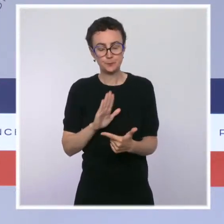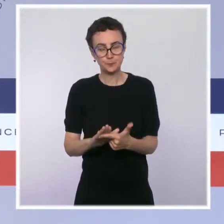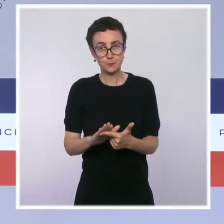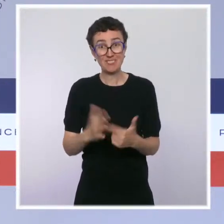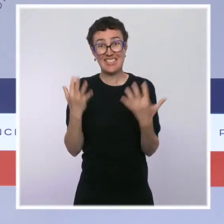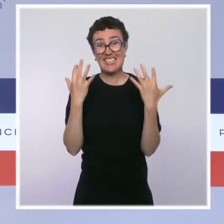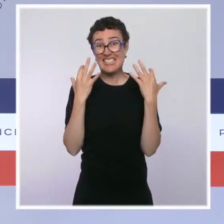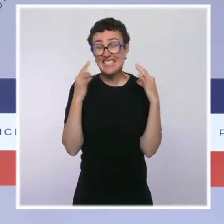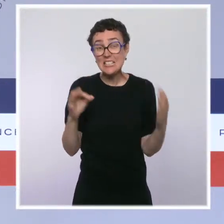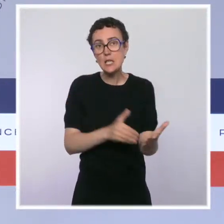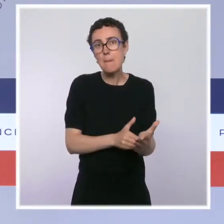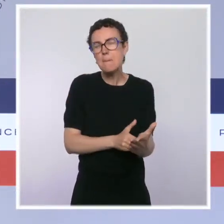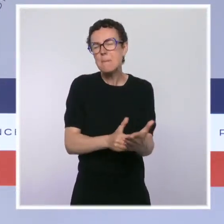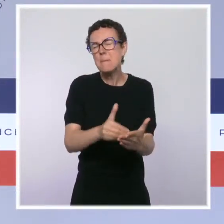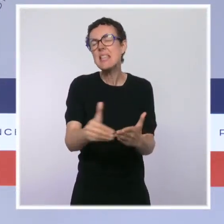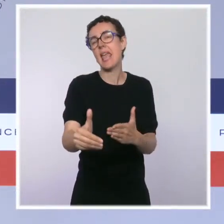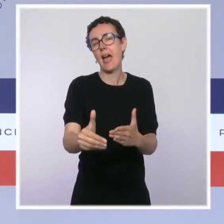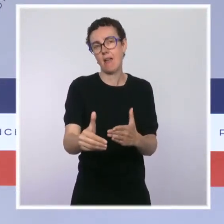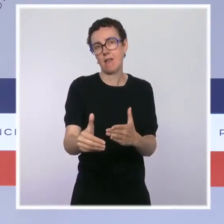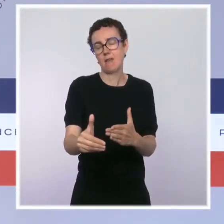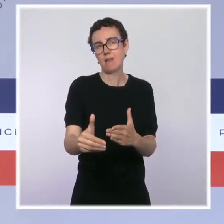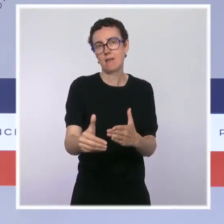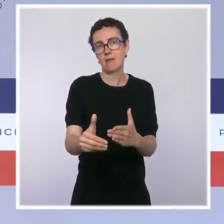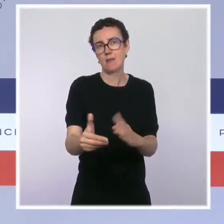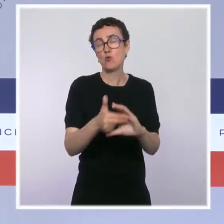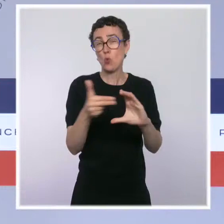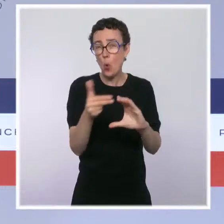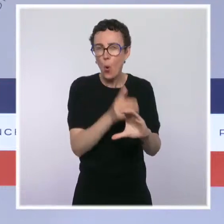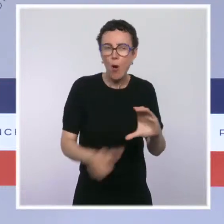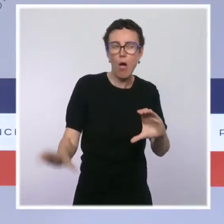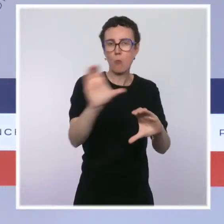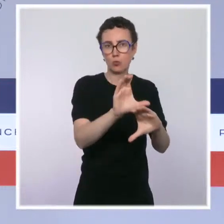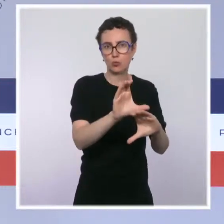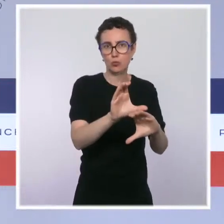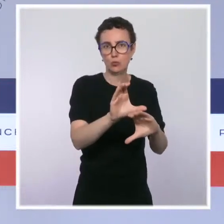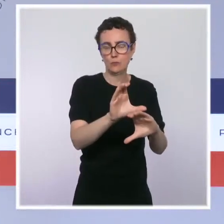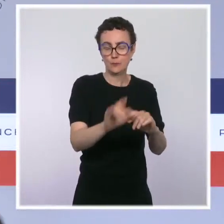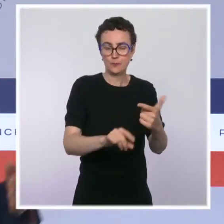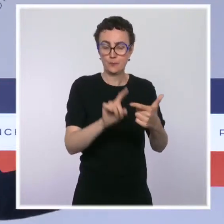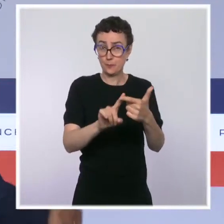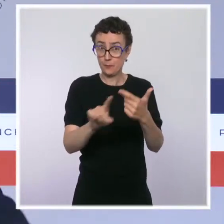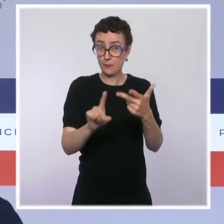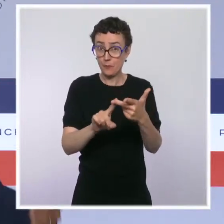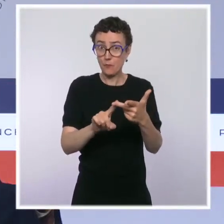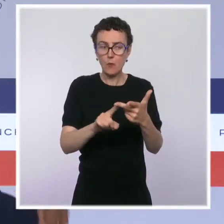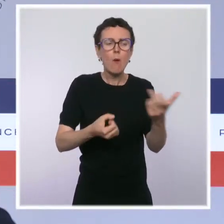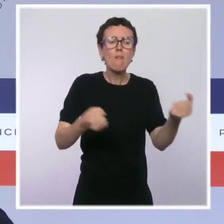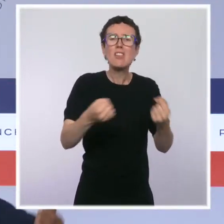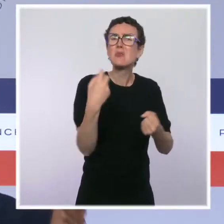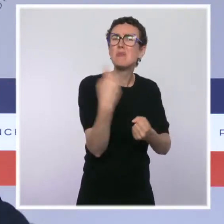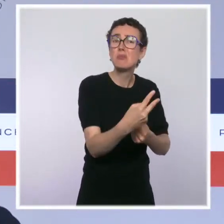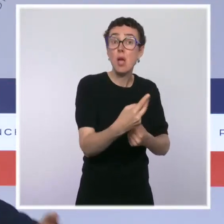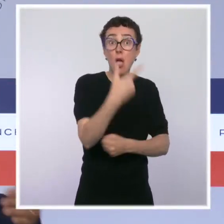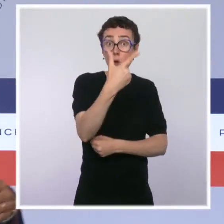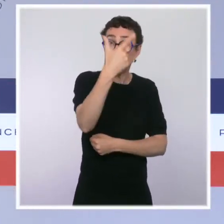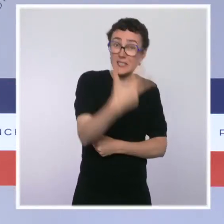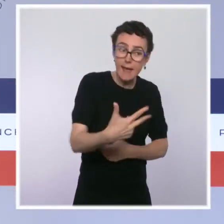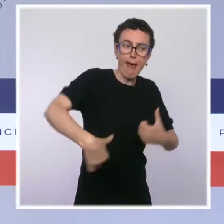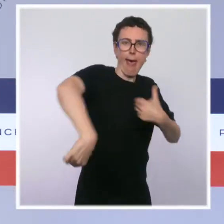on rajoute 1 milliard et demi l'an prochain. On aura renouvelé les deux-tiers du parc automobile, rénové 700 commissariats et casernes à la fin de